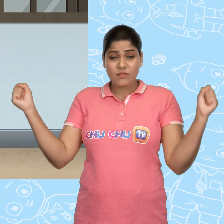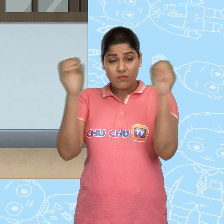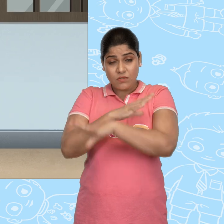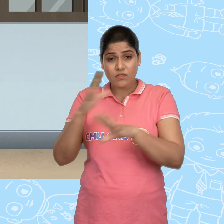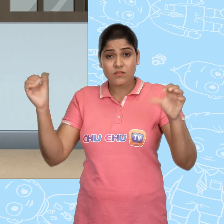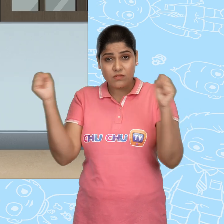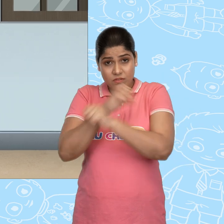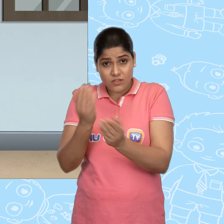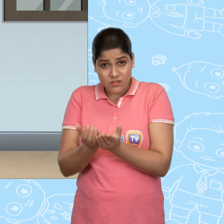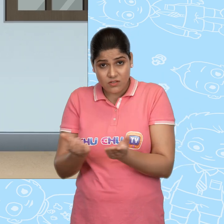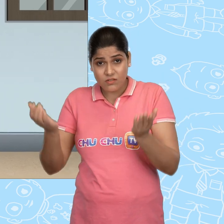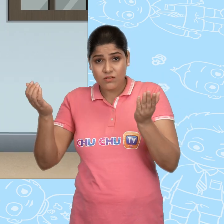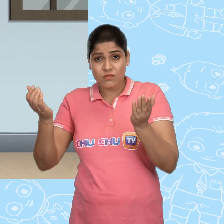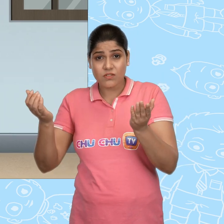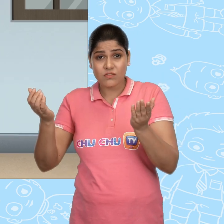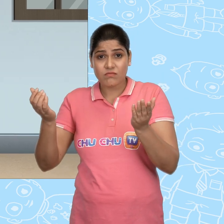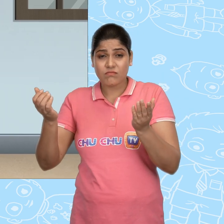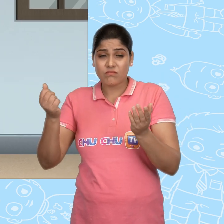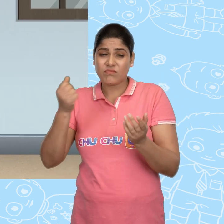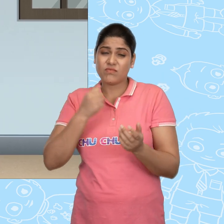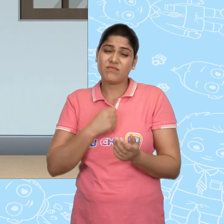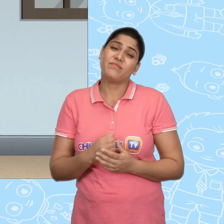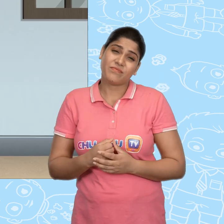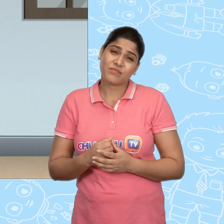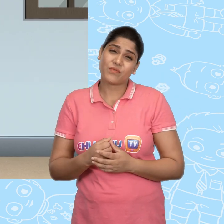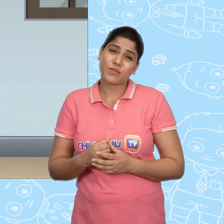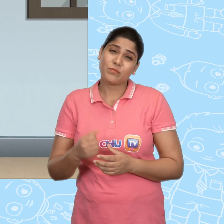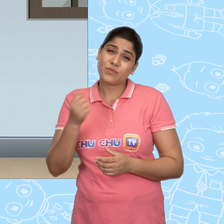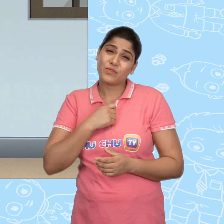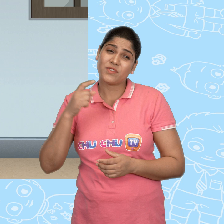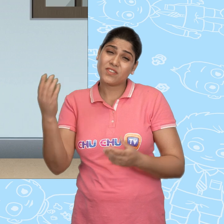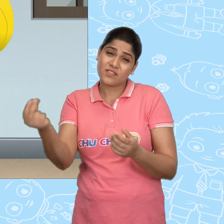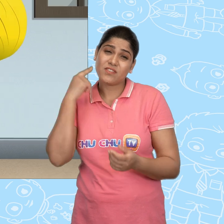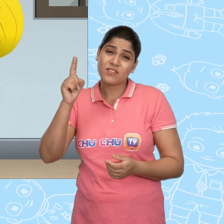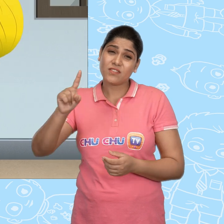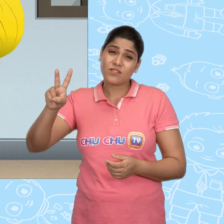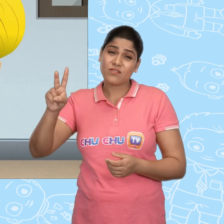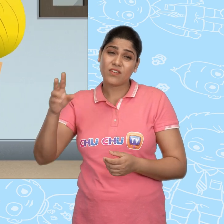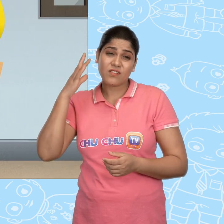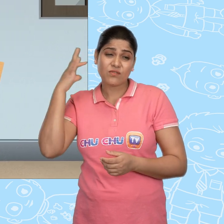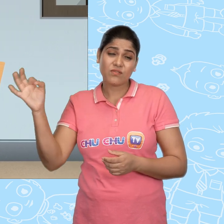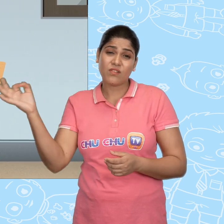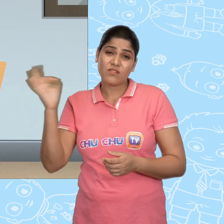चमत्कारी कटोरे, चमत्कारी कटोरे, मुझे जल्दी से सोने के सिक्के दे दो।